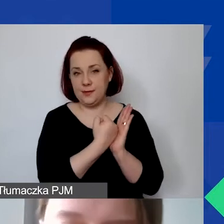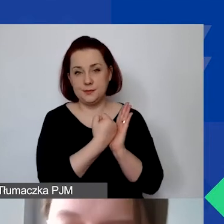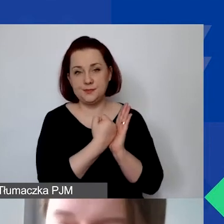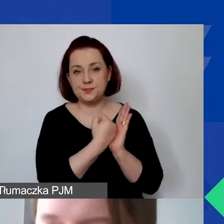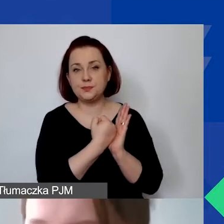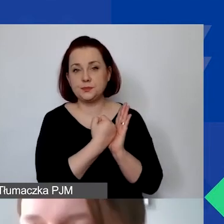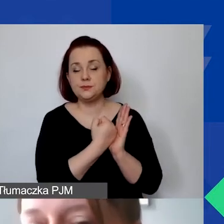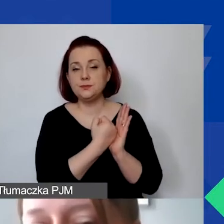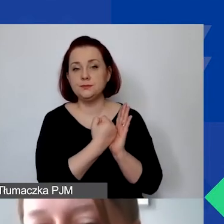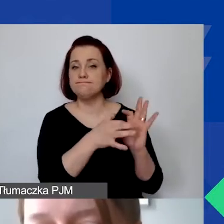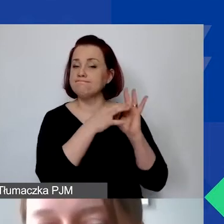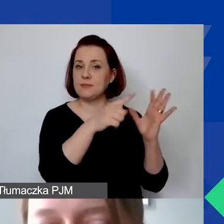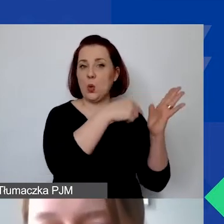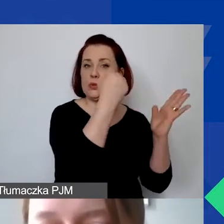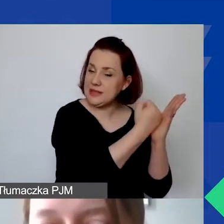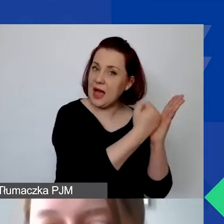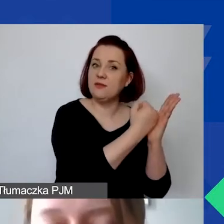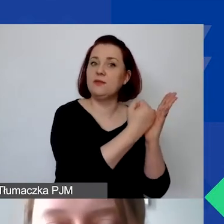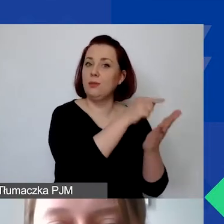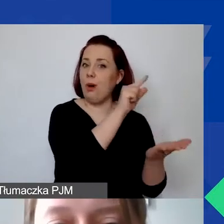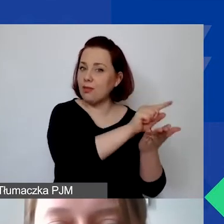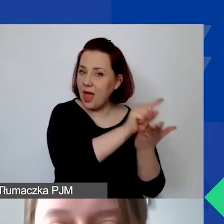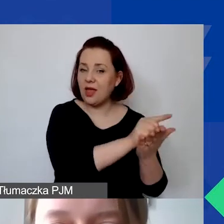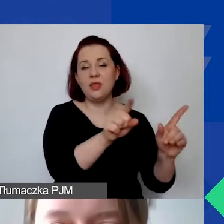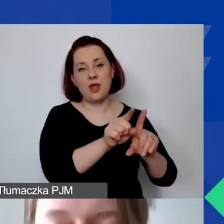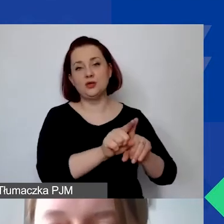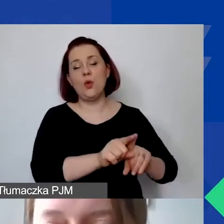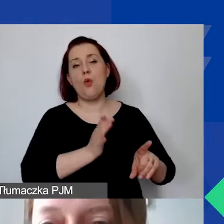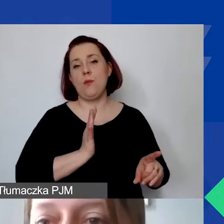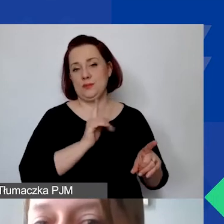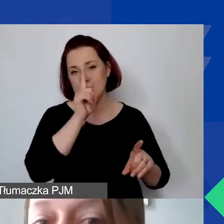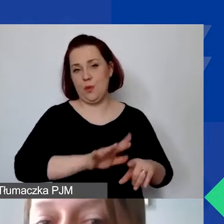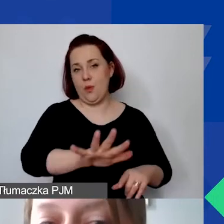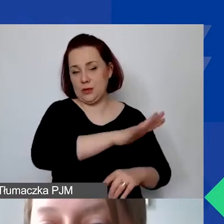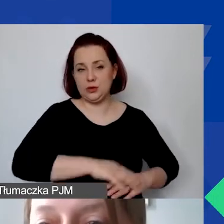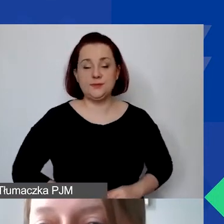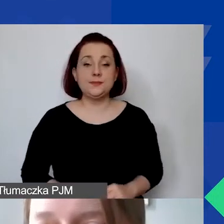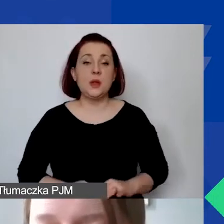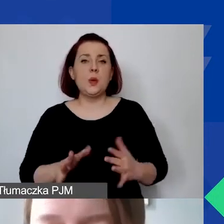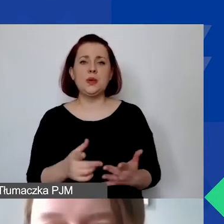związanym z ustawodawstwem podatkowym czy ubezpieczeniem społecznym. Co oznacza poniesienie kosztów?